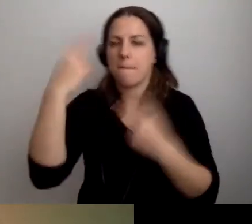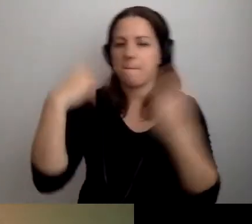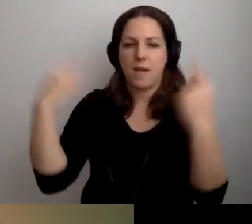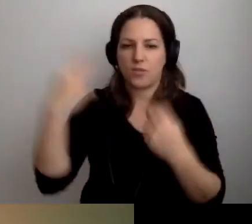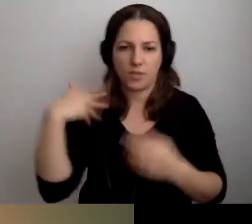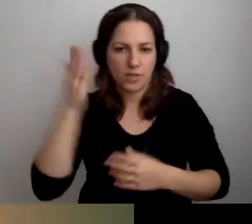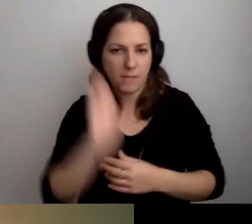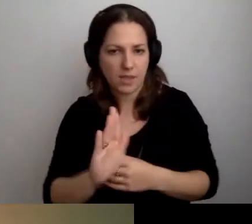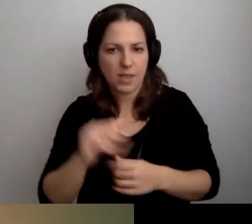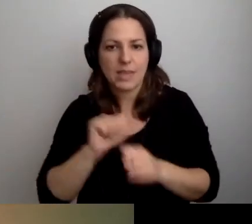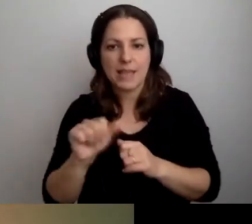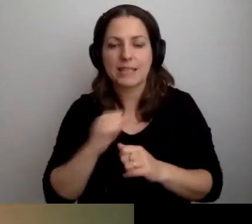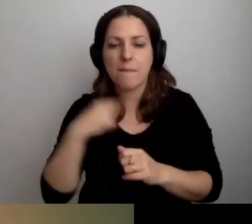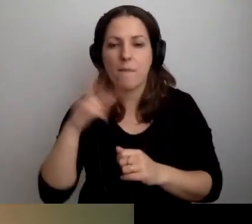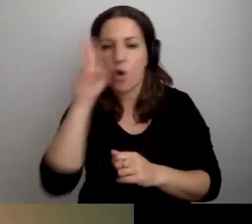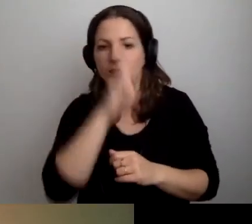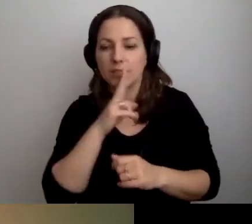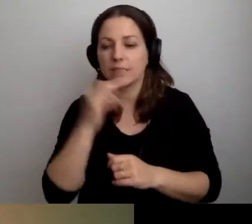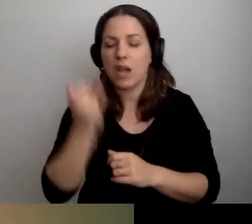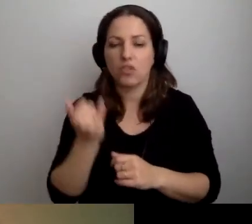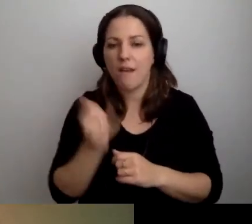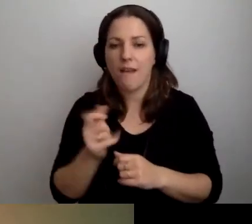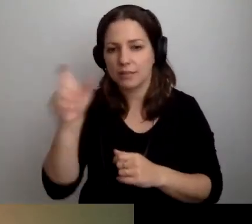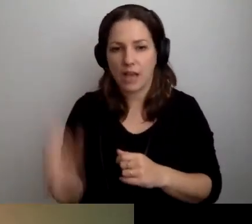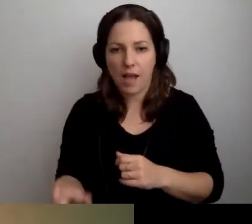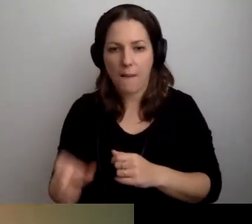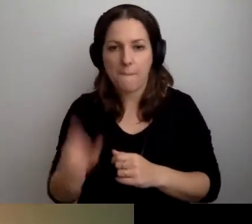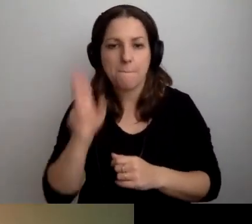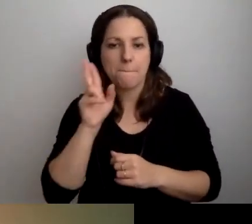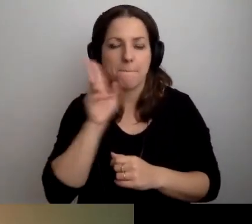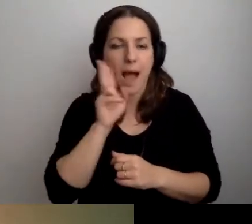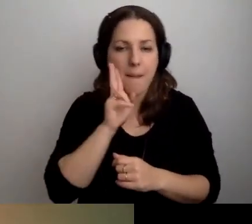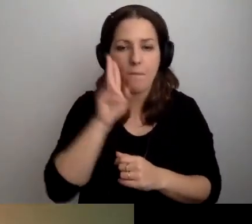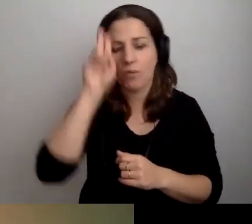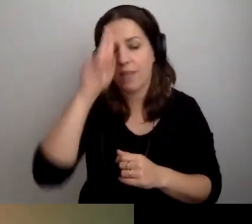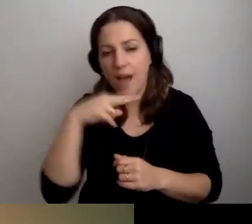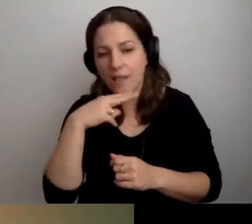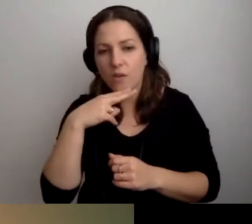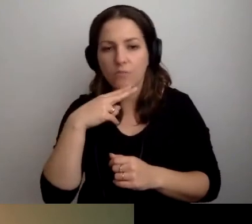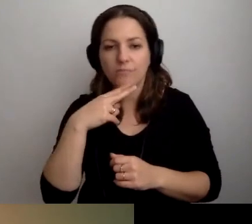Jestem rodzicem dziecka w spektrum autyzmu.